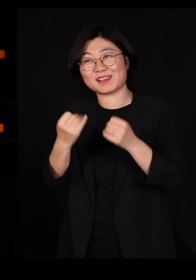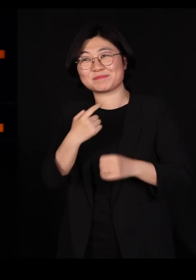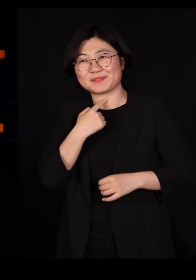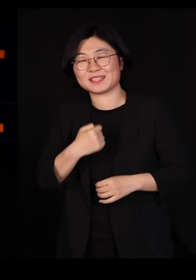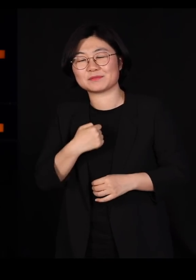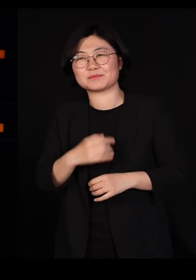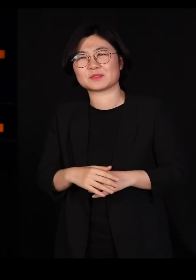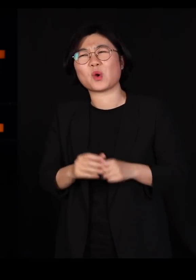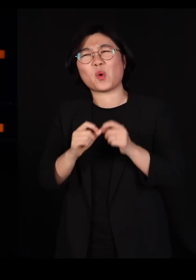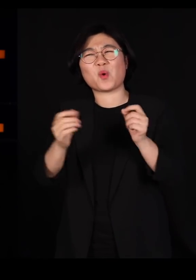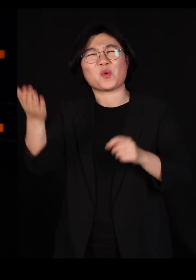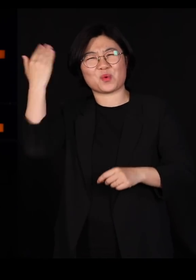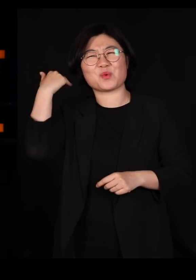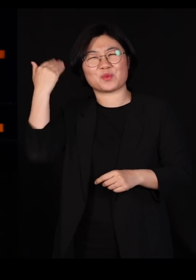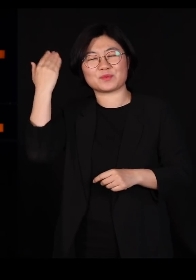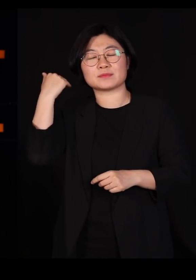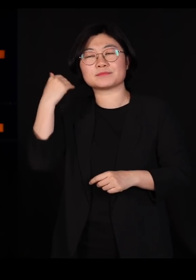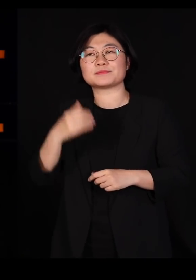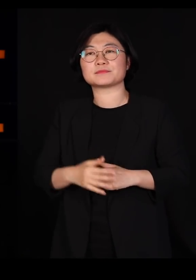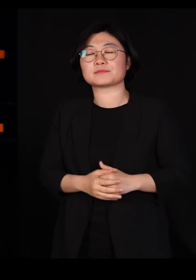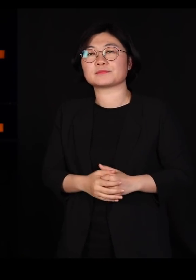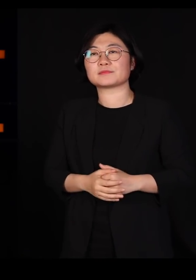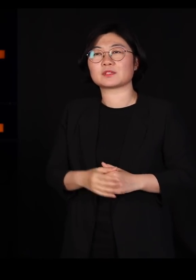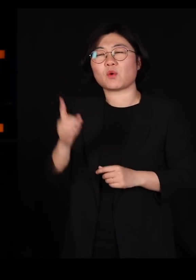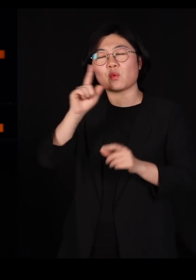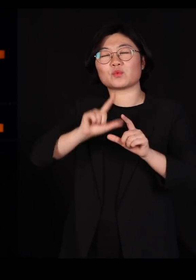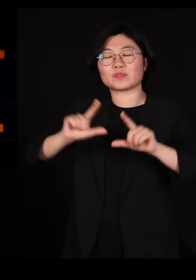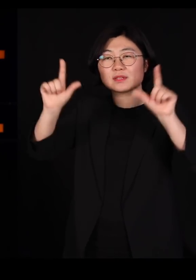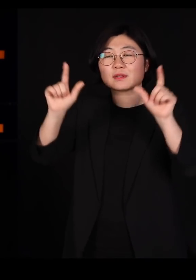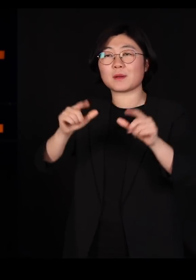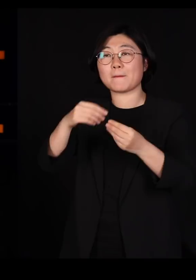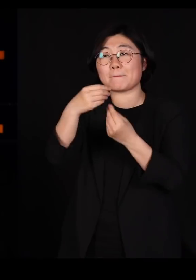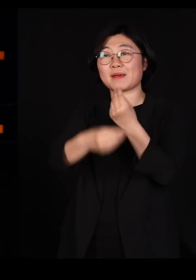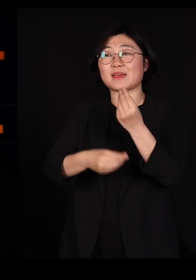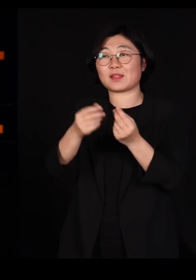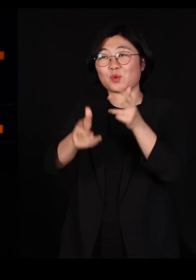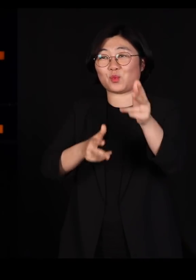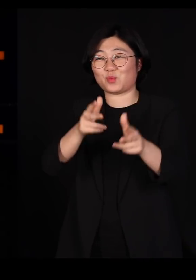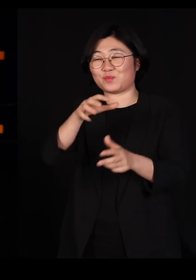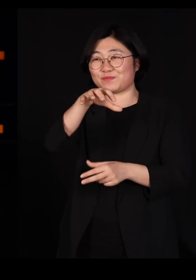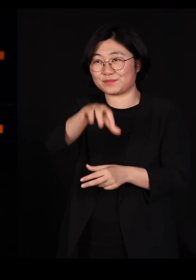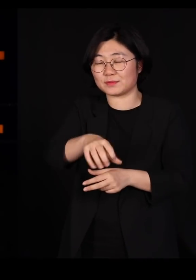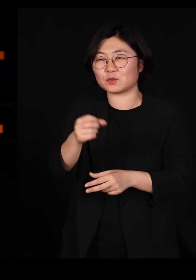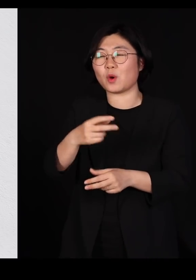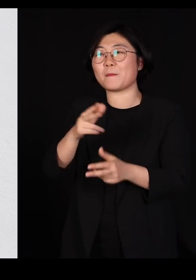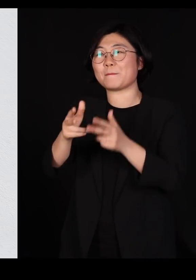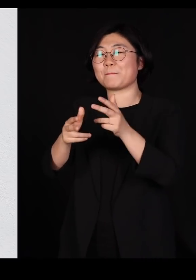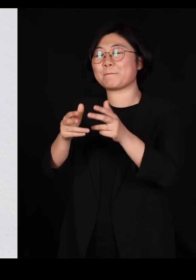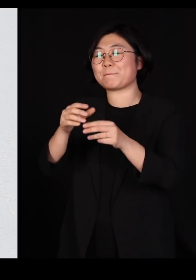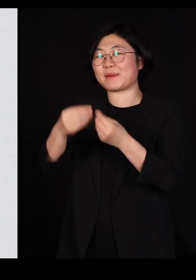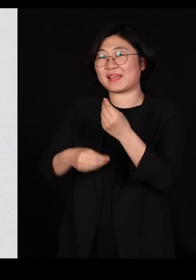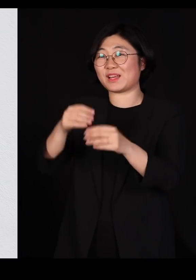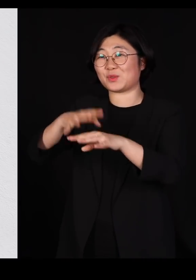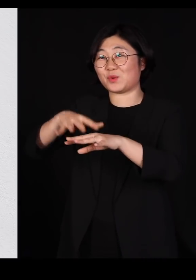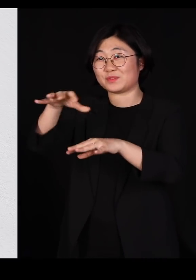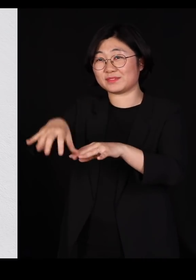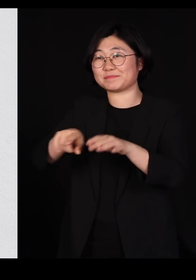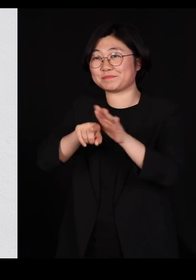오래전 일이긴 합니다만 어느날 바나나 플랜테이션, 바나나 농장에 한번 들려본 적이 있어요